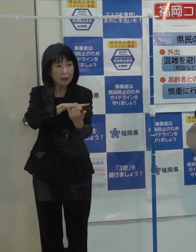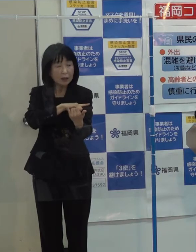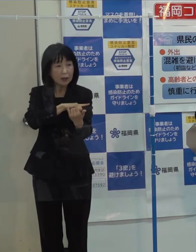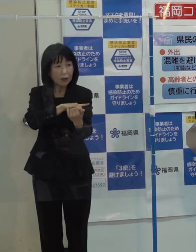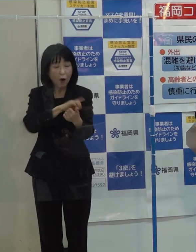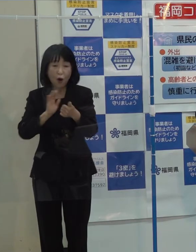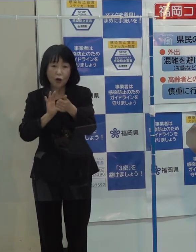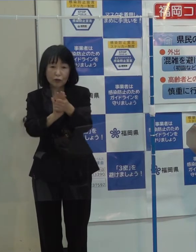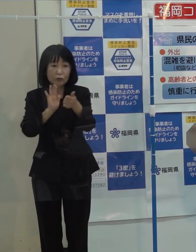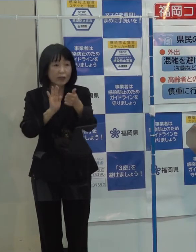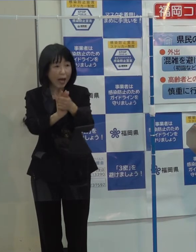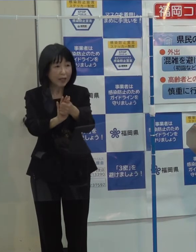（知事）弁護士会に （記者）そうです